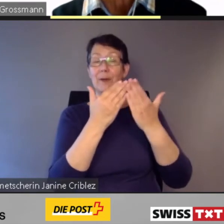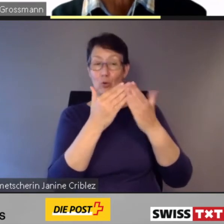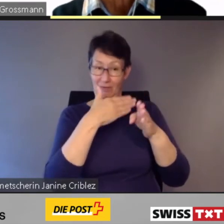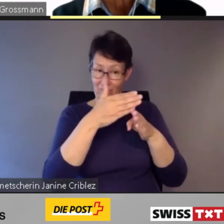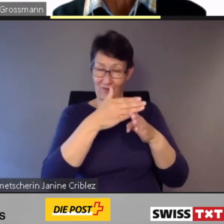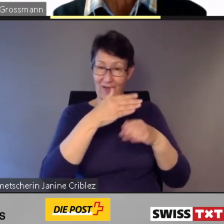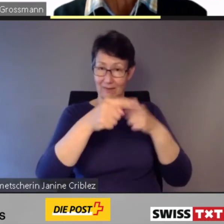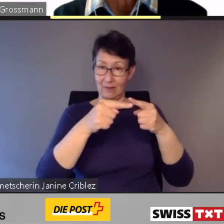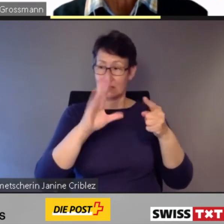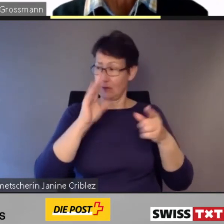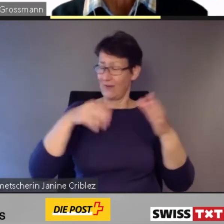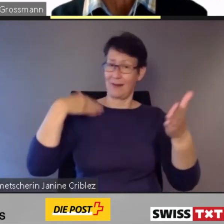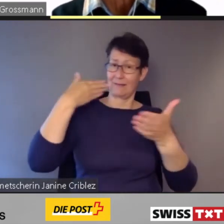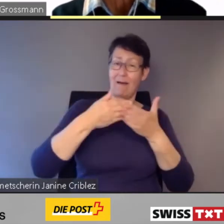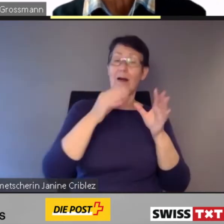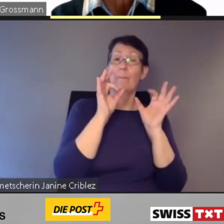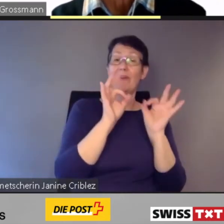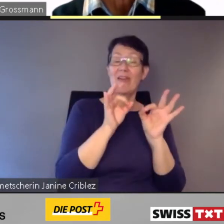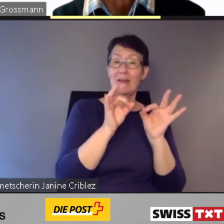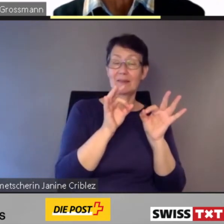wird es die bewährten Hilfestellungen durch unser Personal geben.